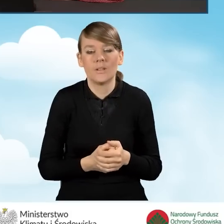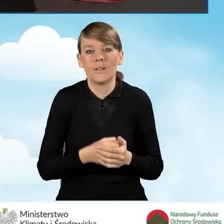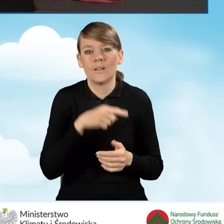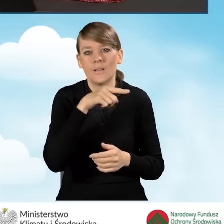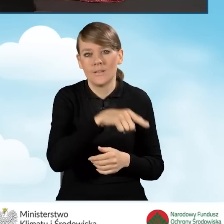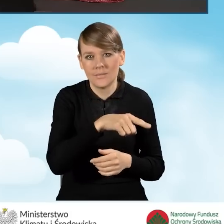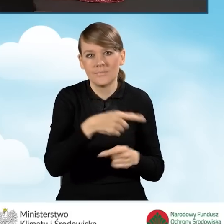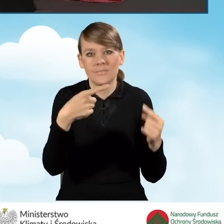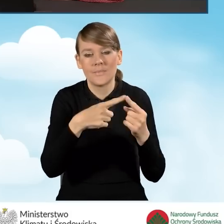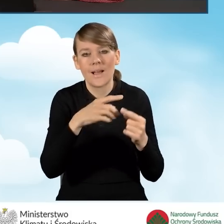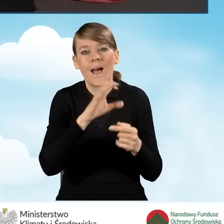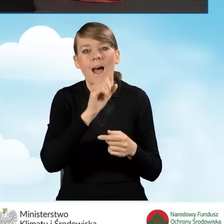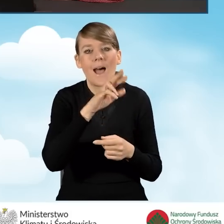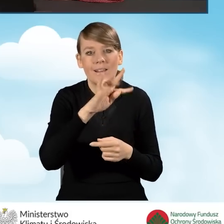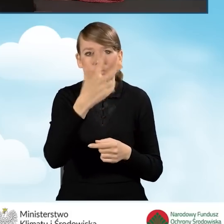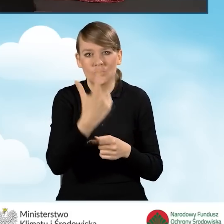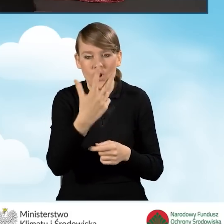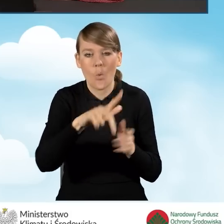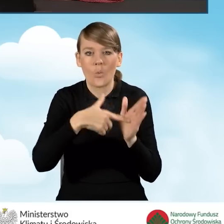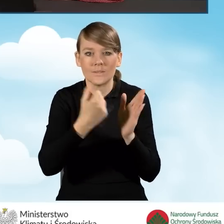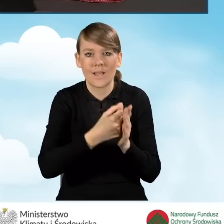w katalogu zawartym w art. 3 ustawy o świadczeniach rodzinnych.